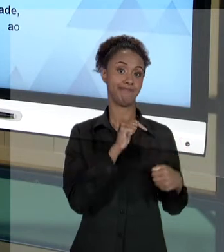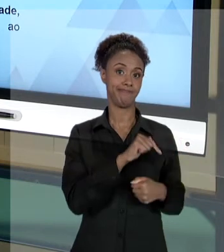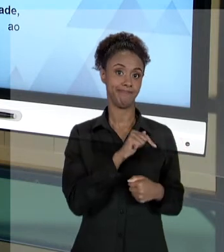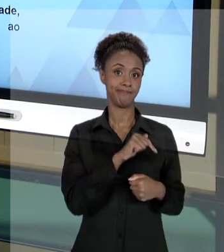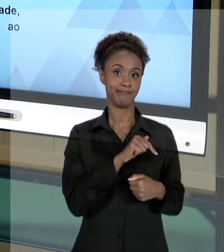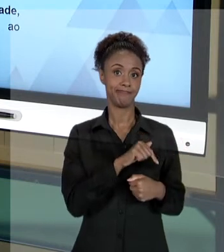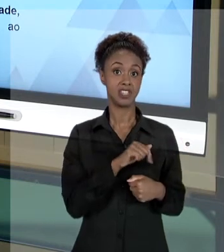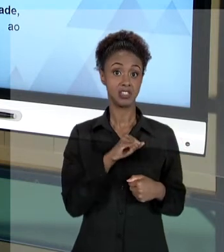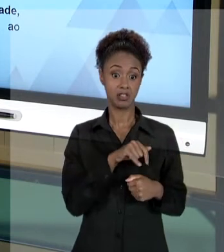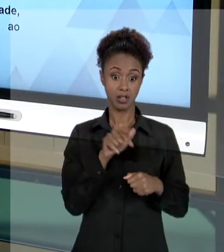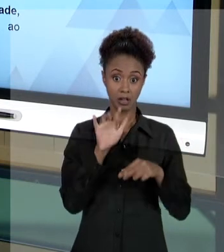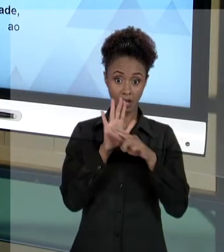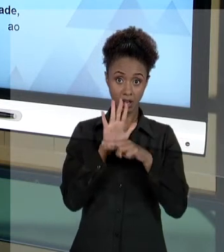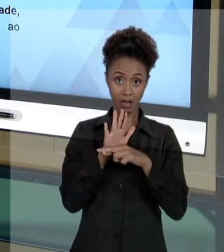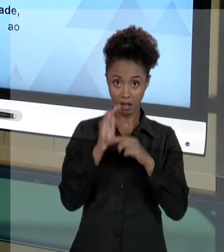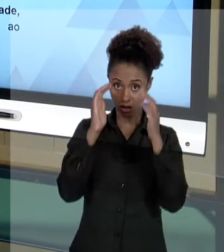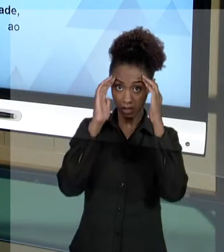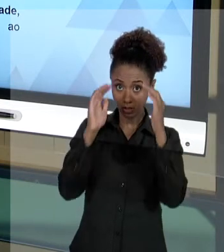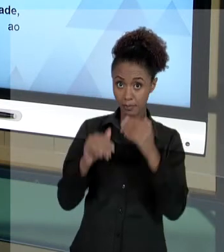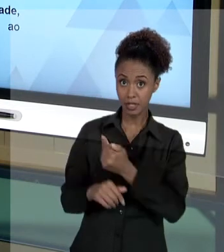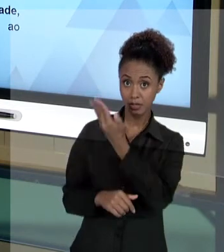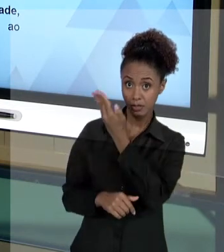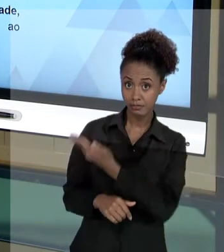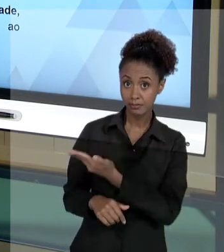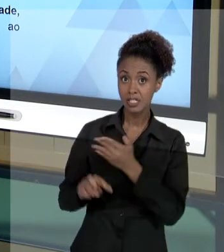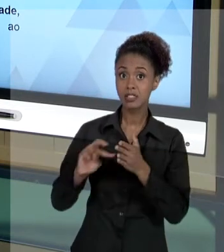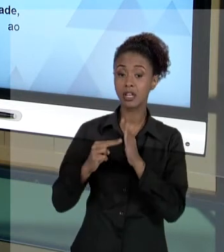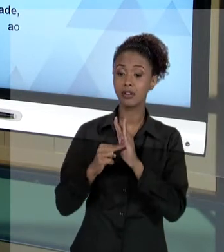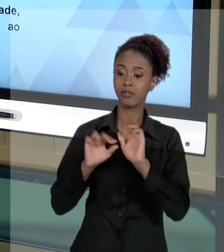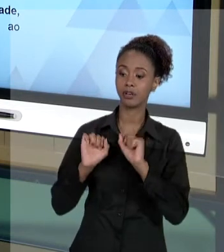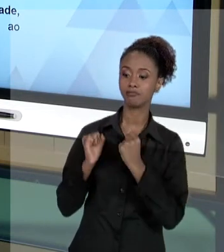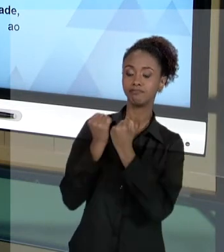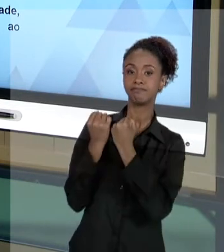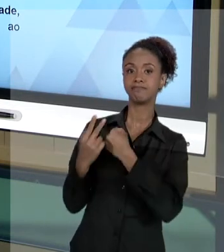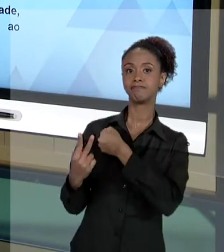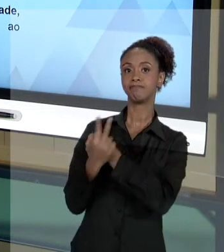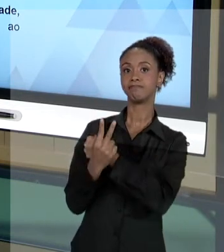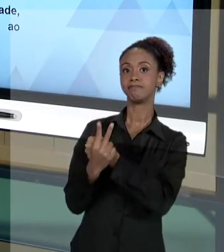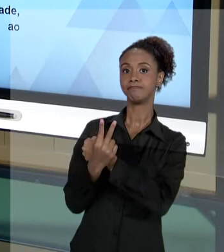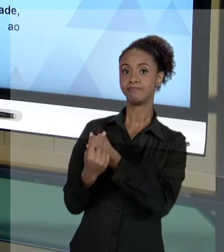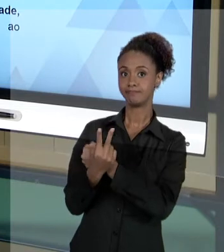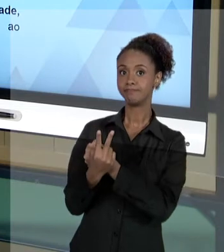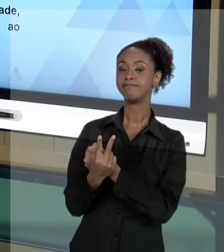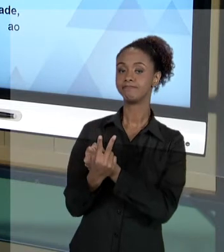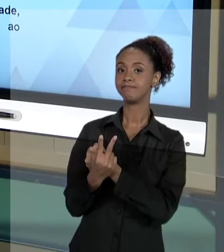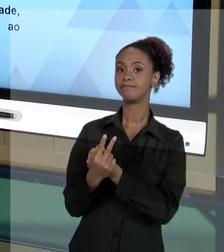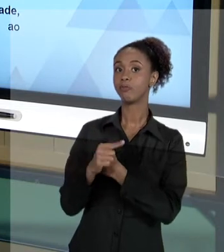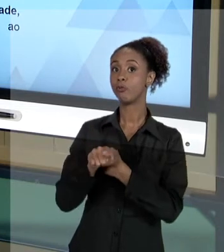PRINCÍPIOS, SOBRETUDO, VOCÊ ESTÁ SE RESGUARDANDO. ESSES SÃO ALGUNS CUIDADOS QUE VOCÊ DEVE TER PARA